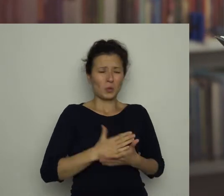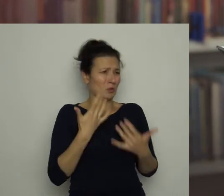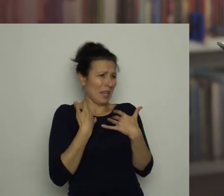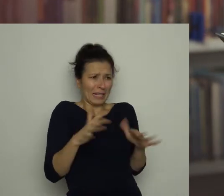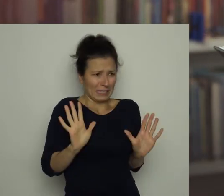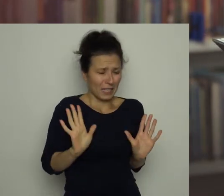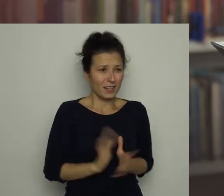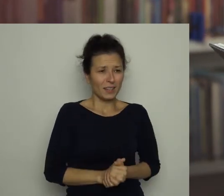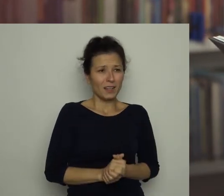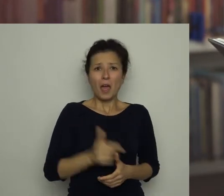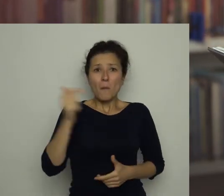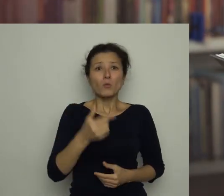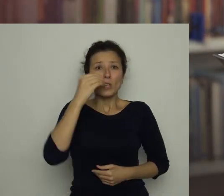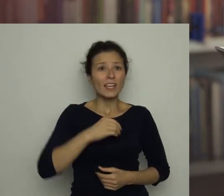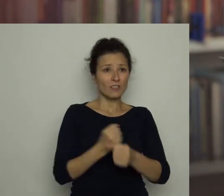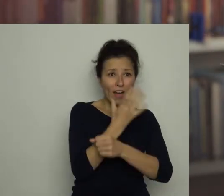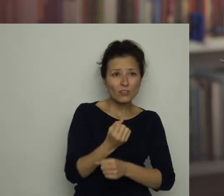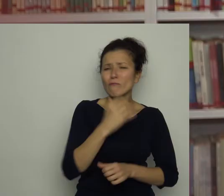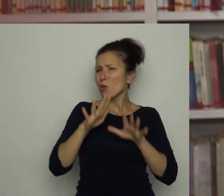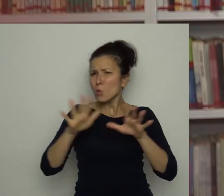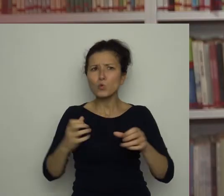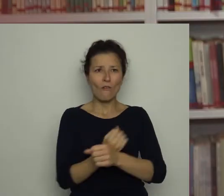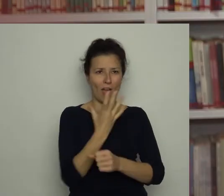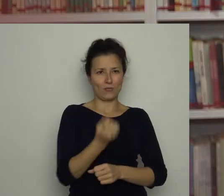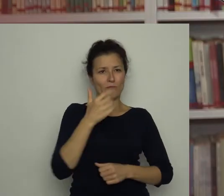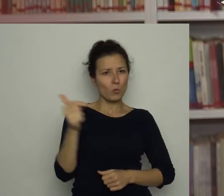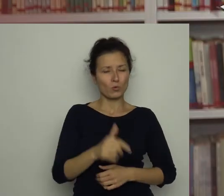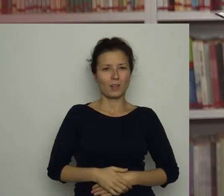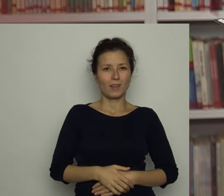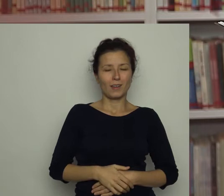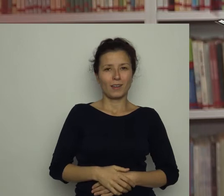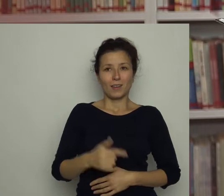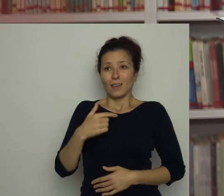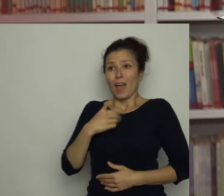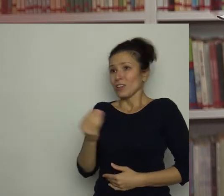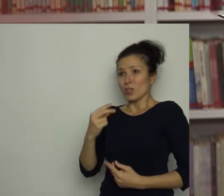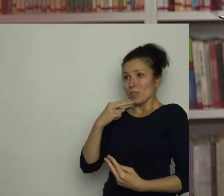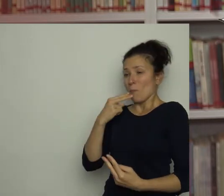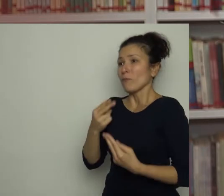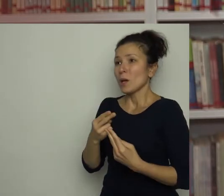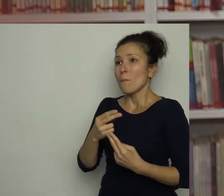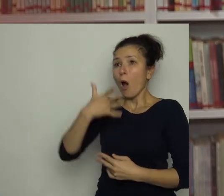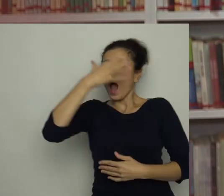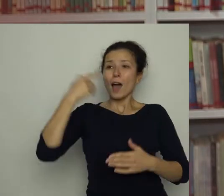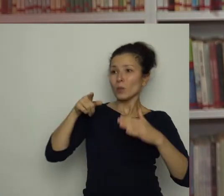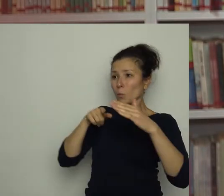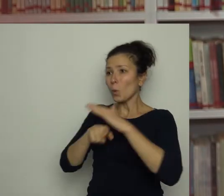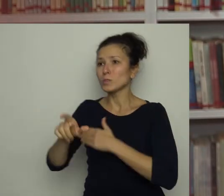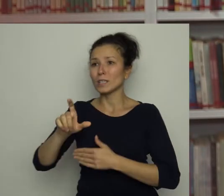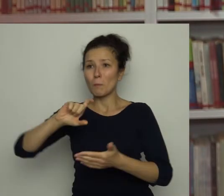Muszę jeść warzywa, dużo warzyw! Nie zdążyłam odpowiedzieć, bo Antek wyskoczył z mego pokoju jak z procy